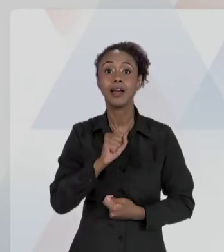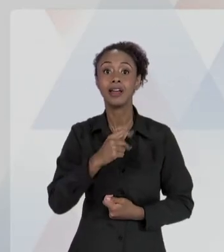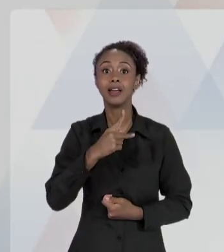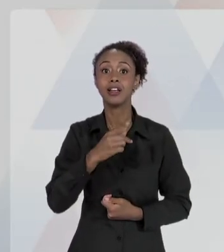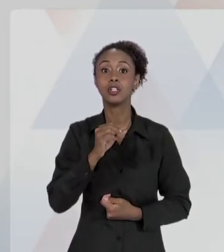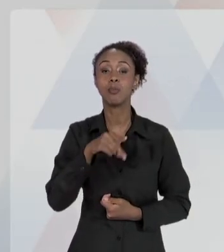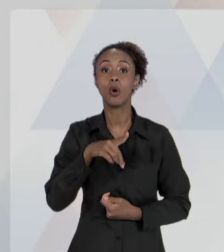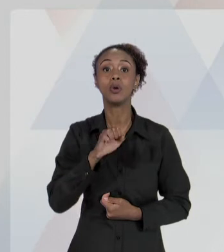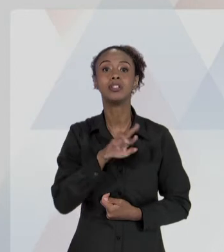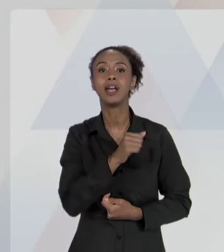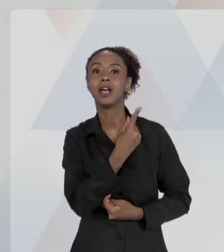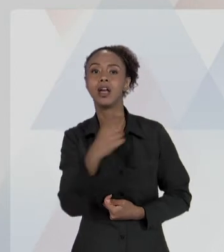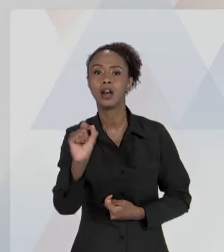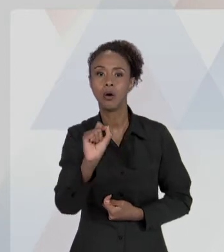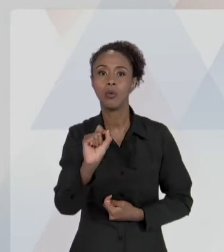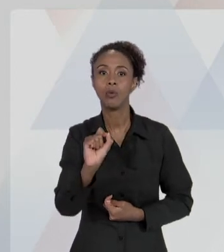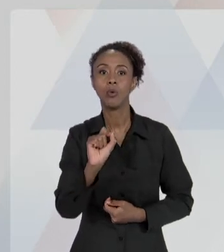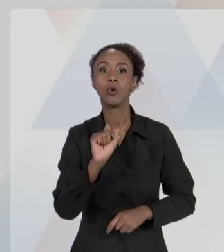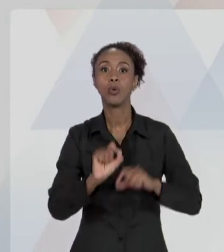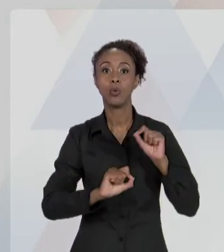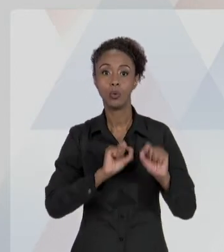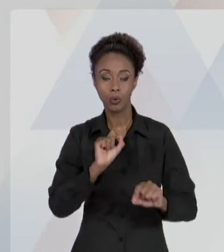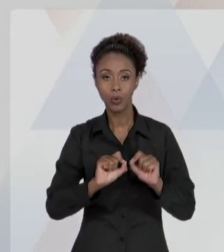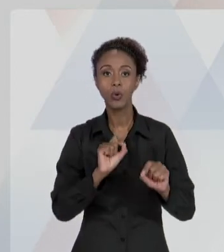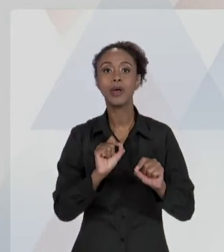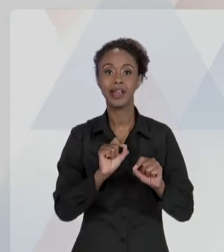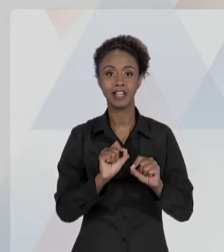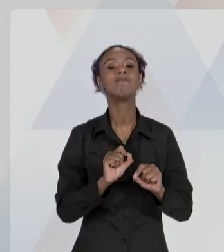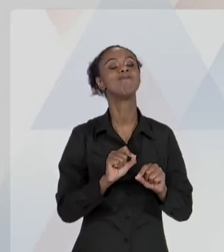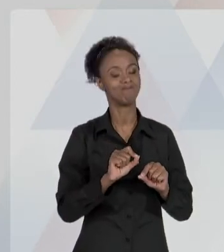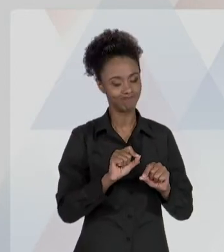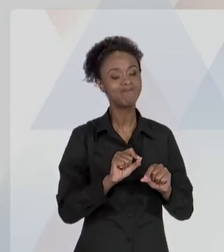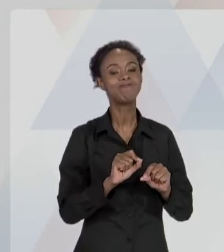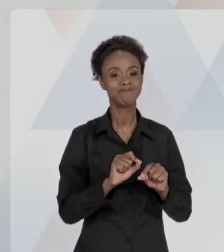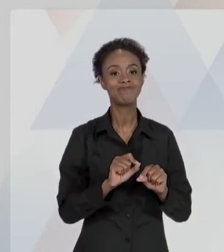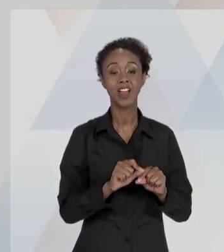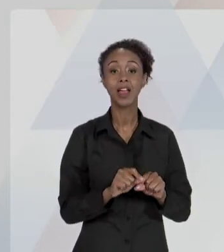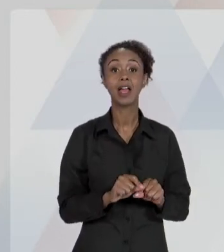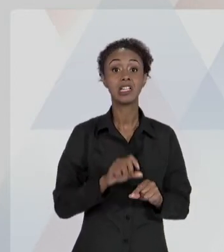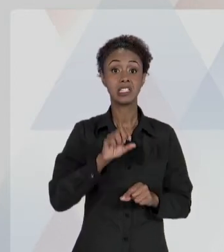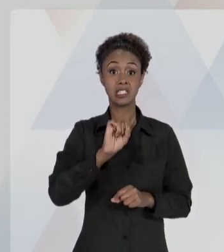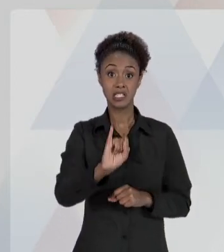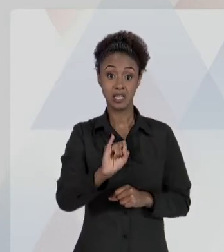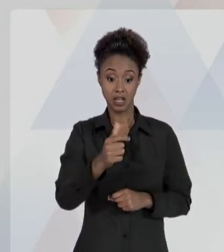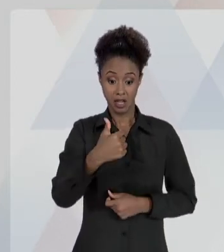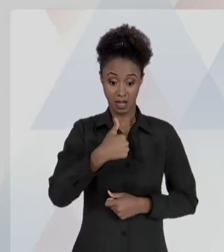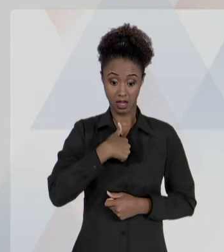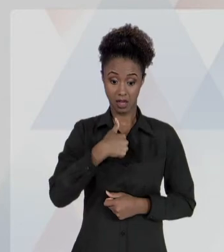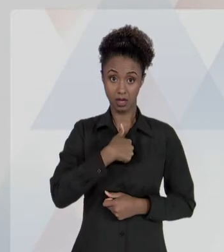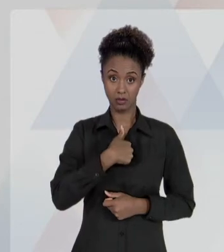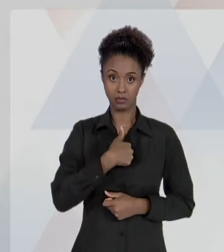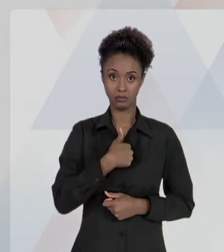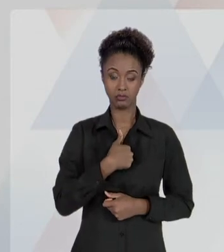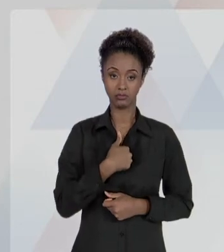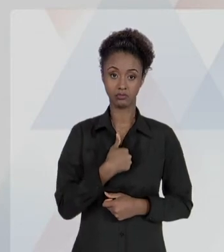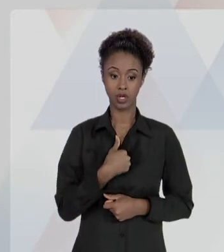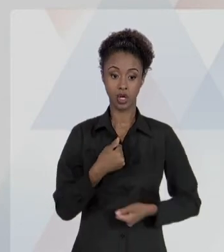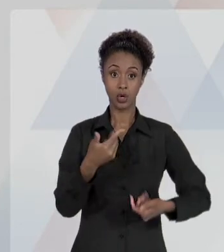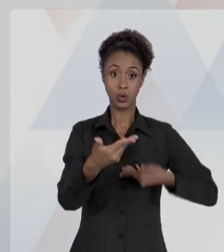AGENTES, NESSA QUALIDADE, CAUSAREM A TERCEIROS.". ENTÃO, SE EU, COMO DESTINATÁRIO DO SERVIÇO